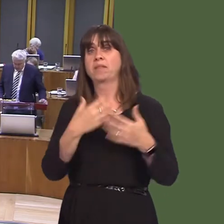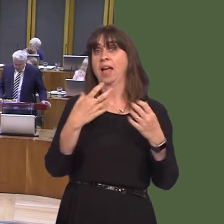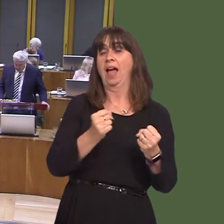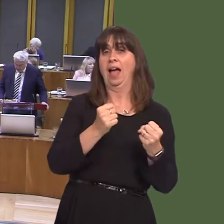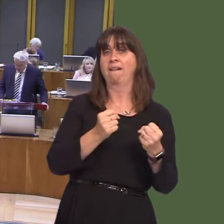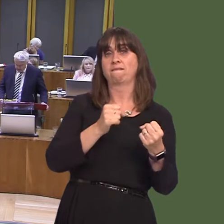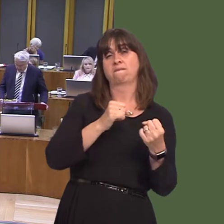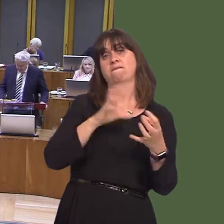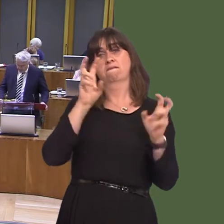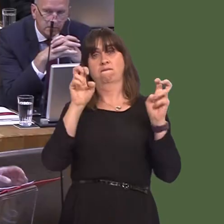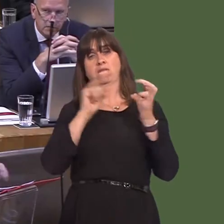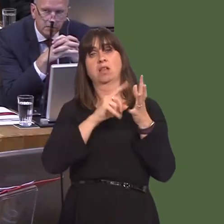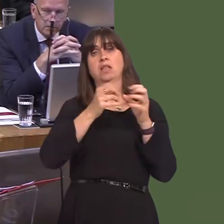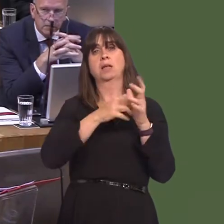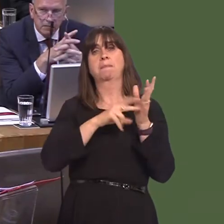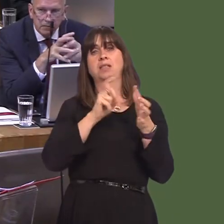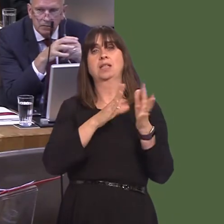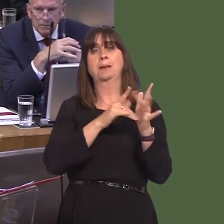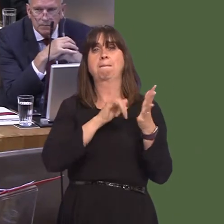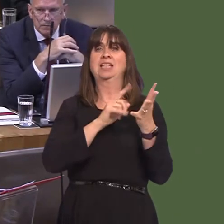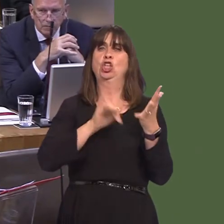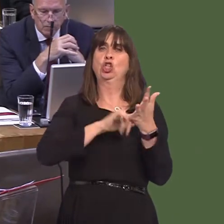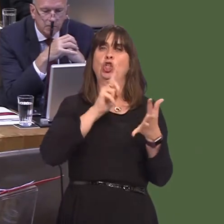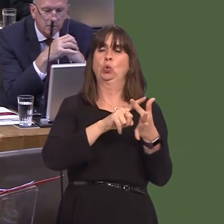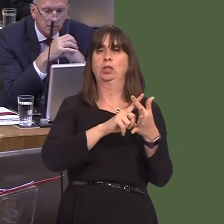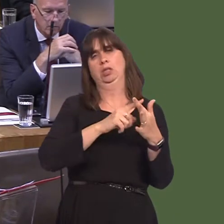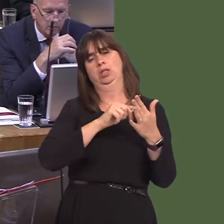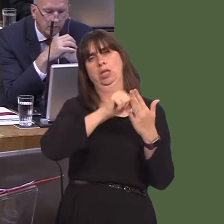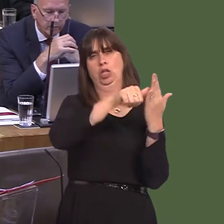and, within this, we are undertaking a range of actions to tackle alcohol abuse. That includes